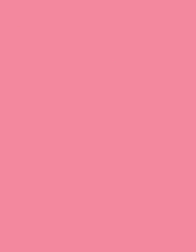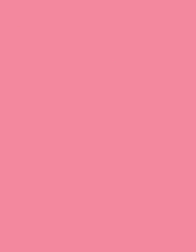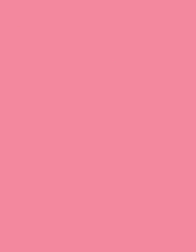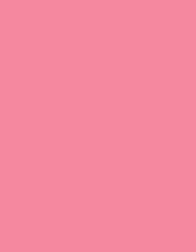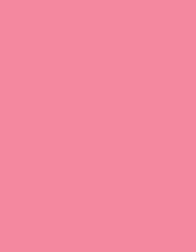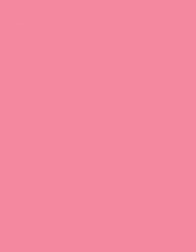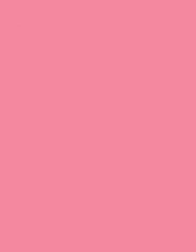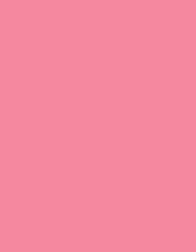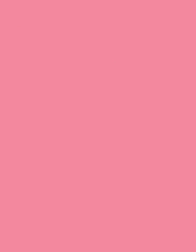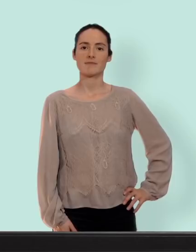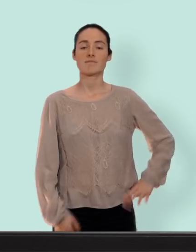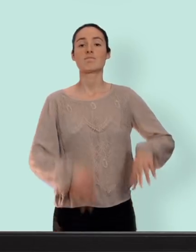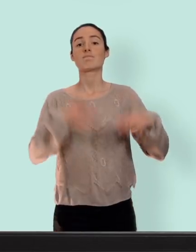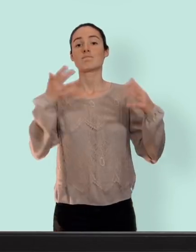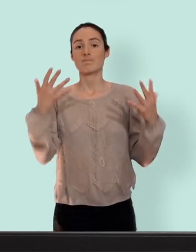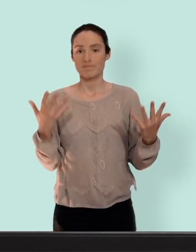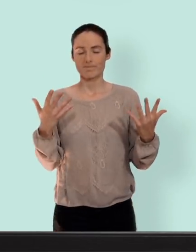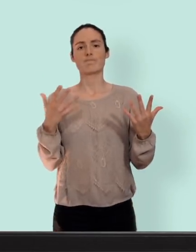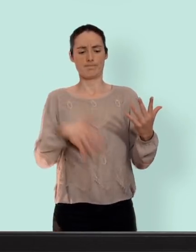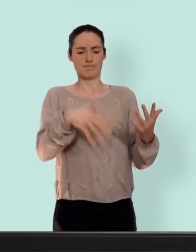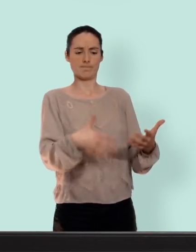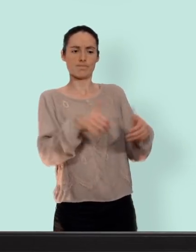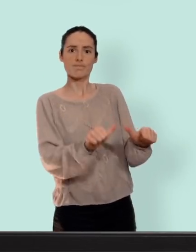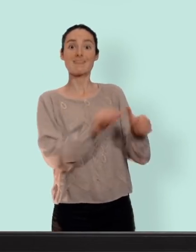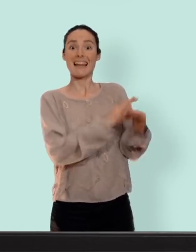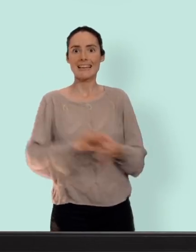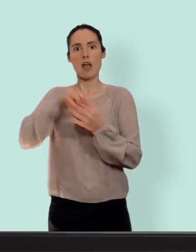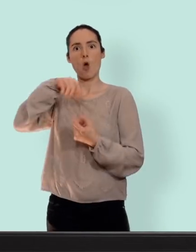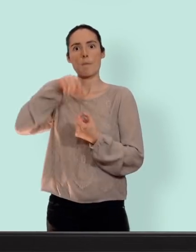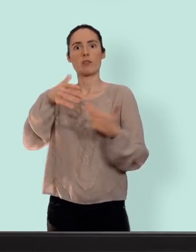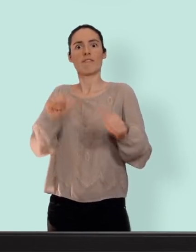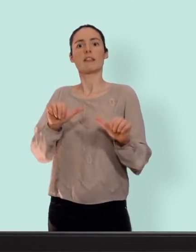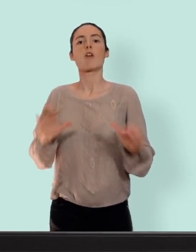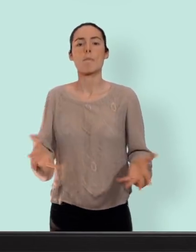reprenons la contraception hormonale bon avant toute chose la retirette n'est pas